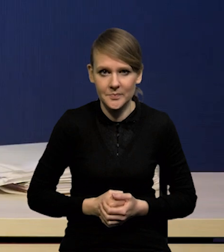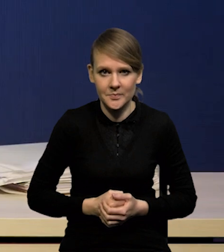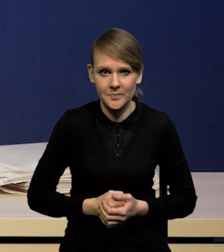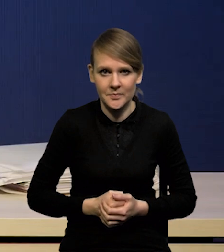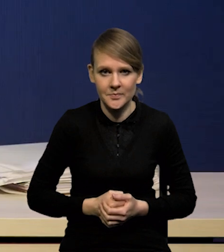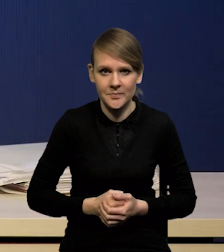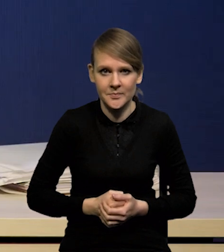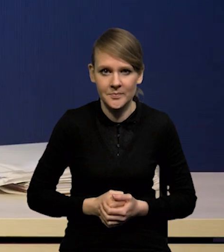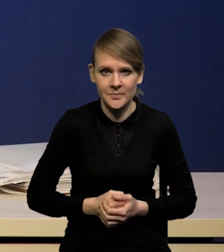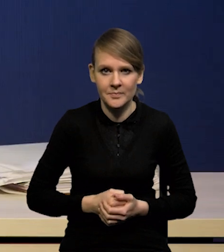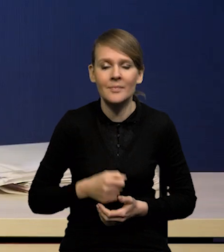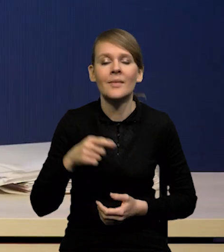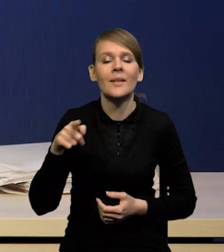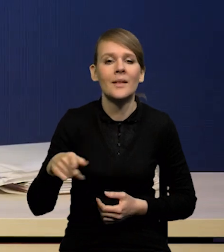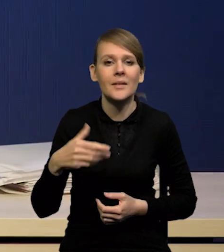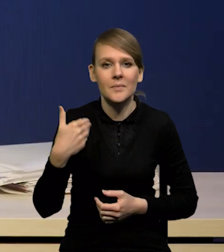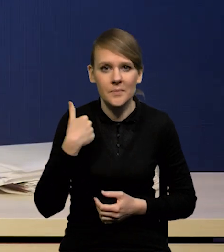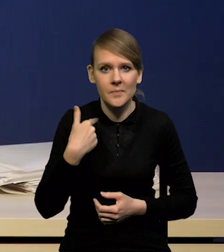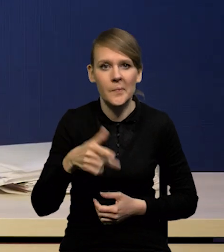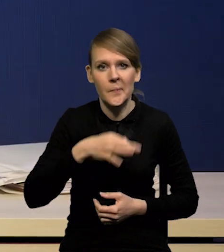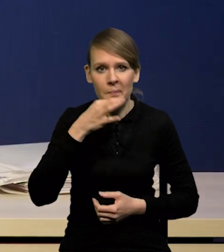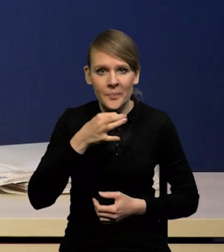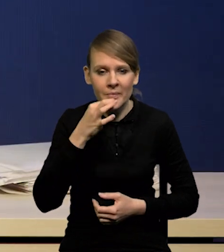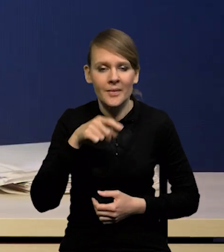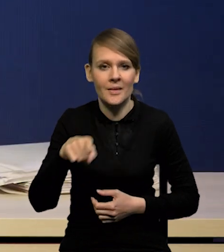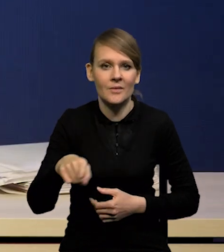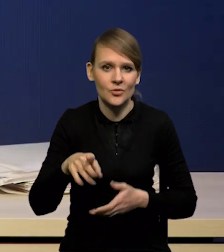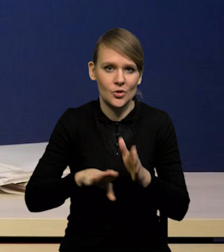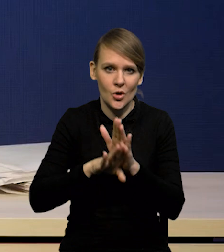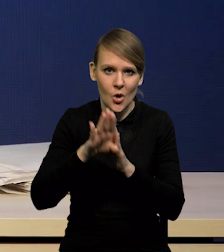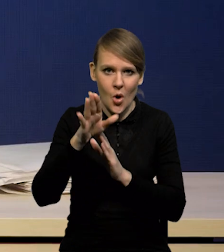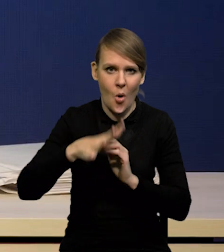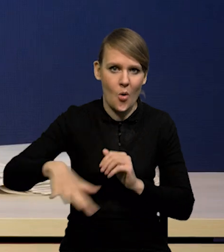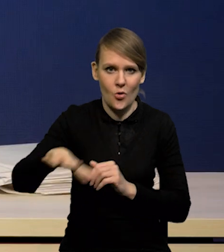ścieżki wzrostu w otoczeniu polskiej gospodarki, zwłaszcza od przyszłego roku.